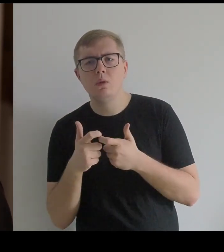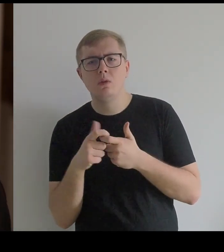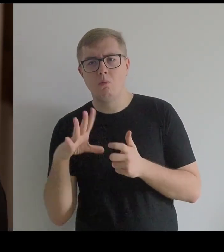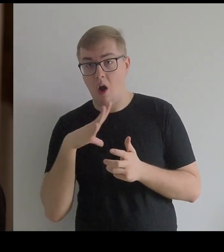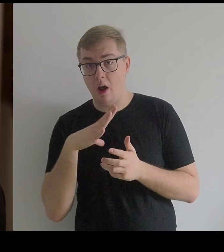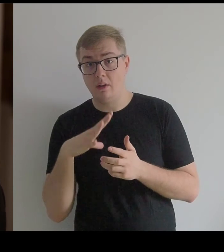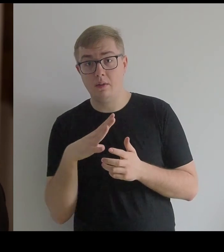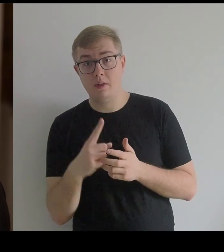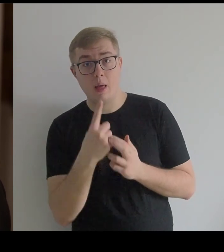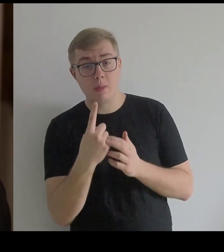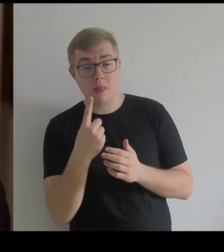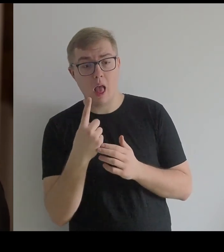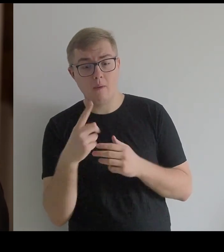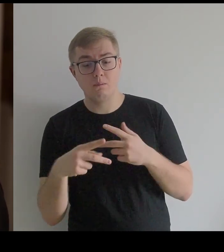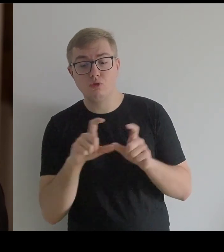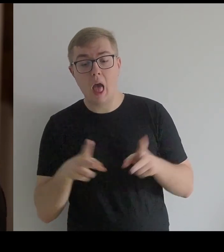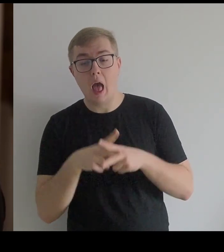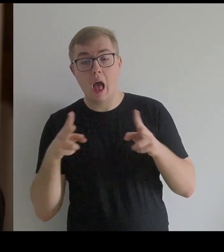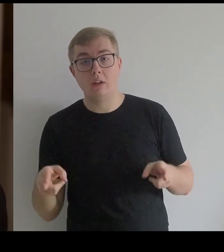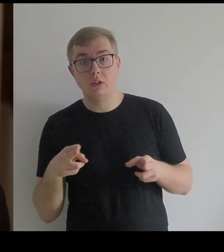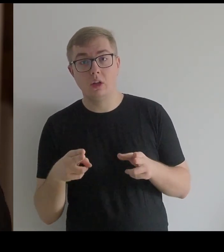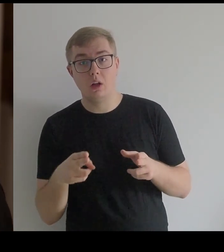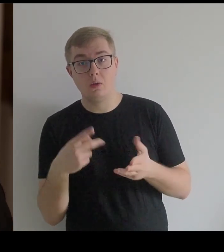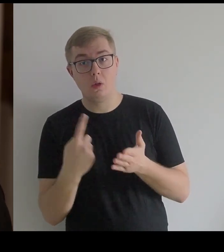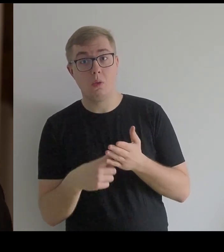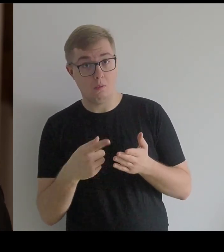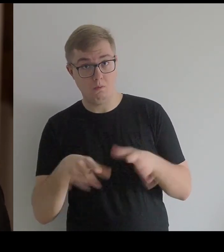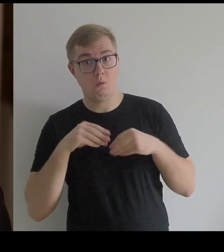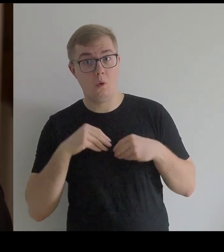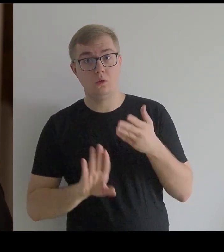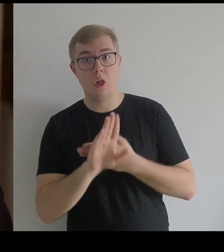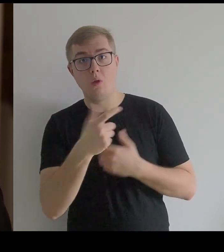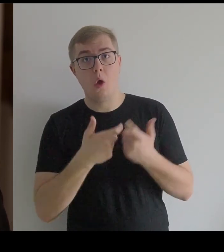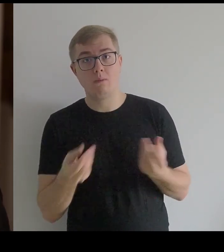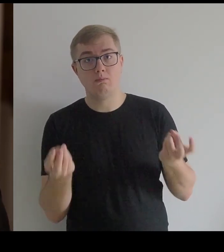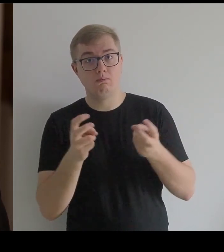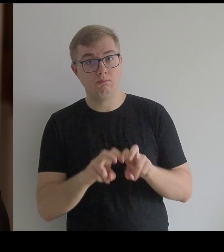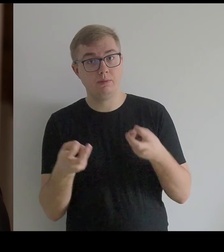czy tylko te [materiały] były dostępne w czasie, kiedy Kantor tworzył.